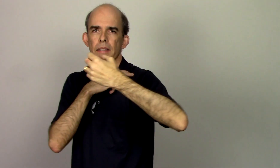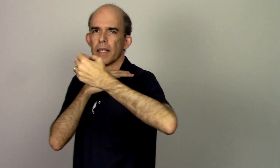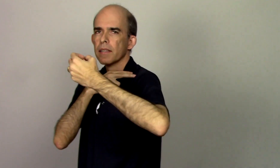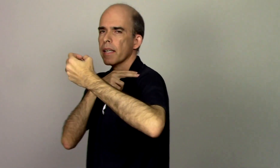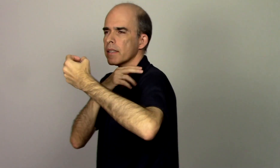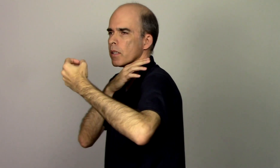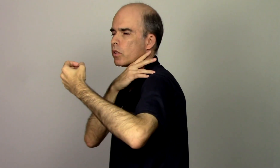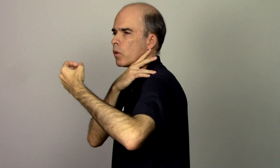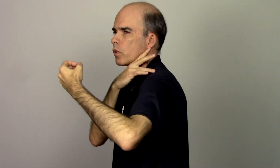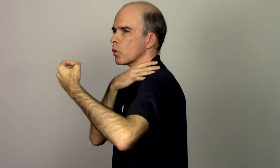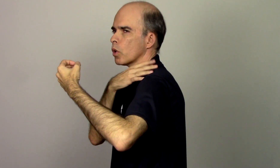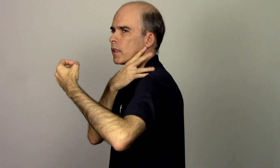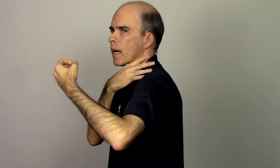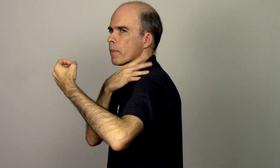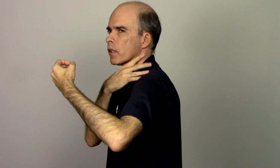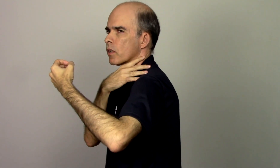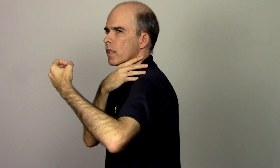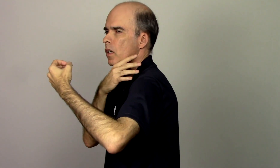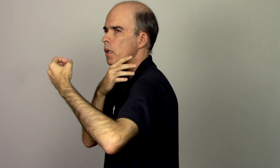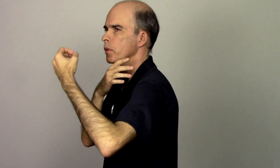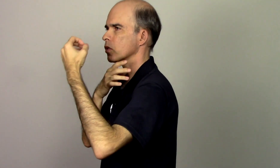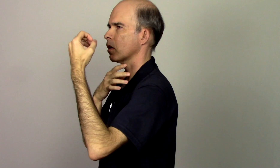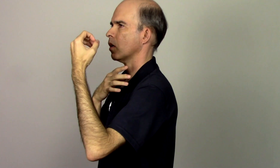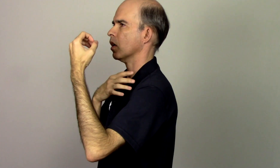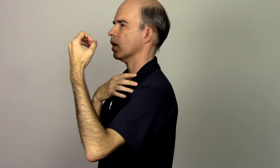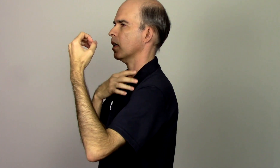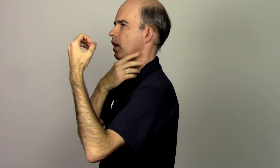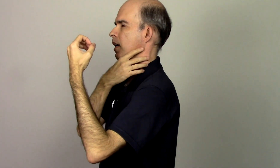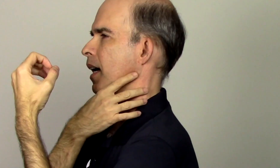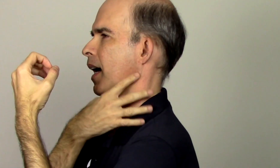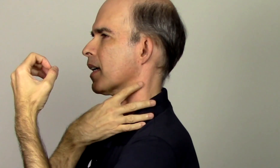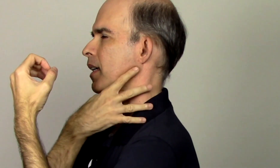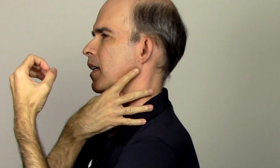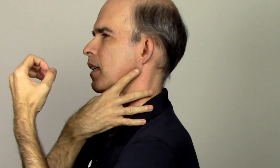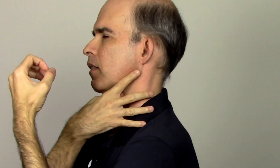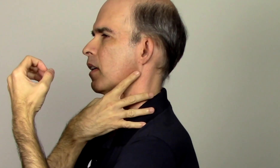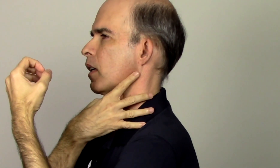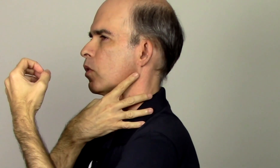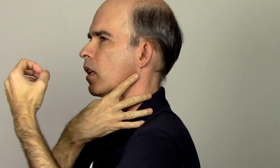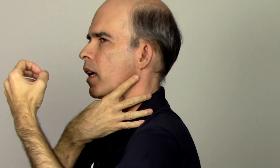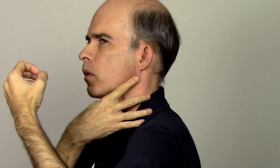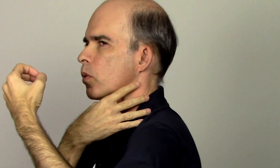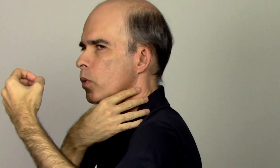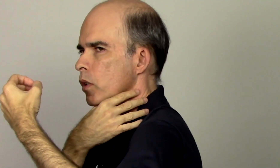tendência eu tenho um encurtamento aqui olha pessoal o que eu tenho um